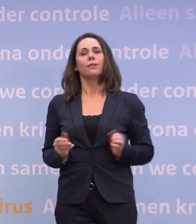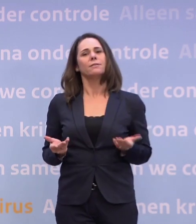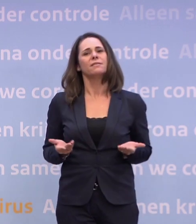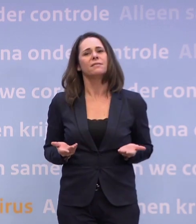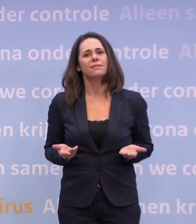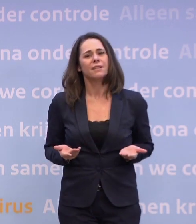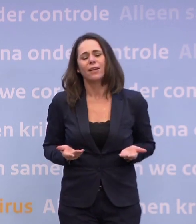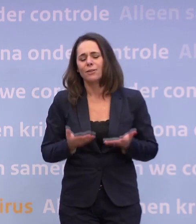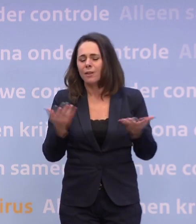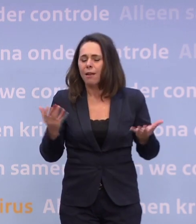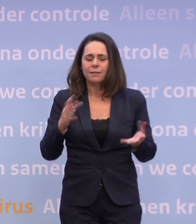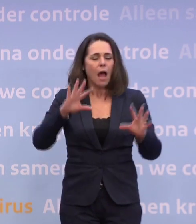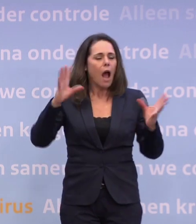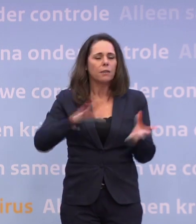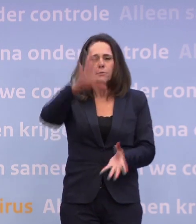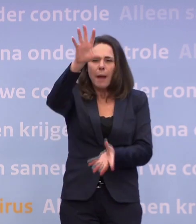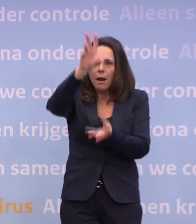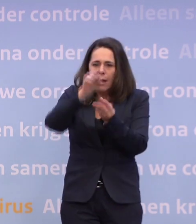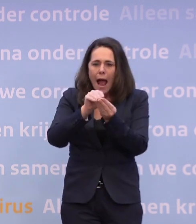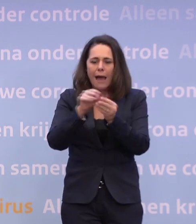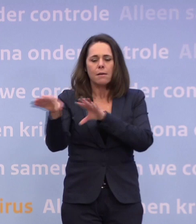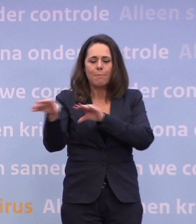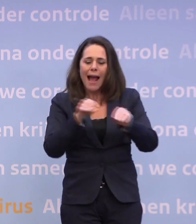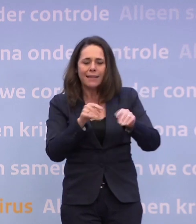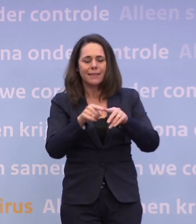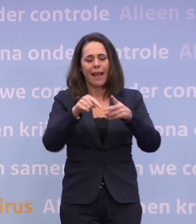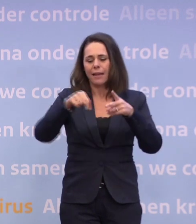En het is altijd een optelsom van de maatregelen, wat we hier zeggen...